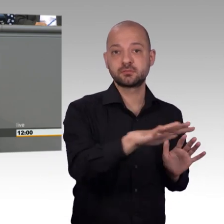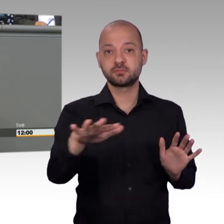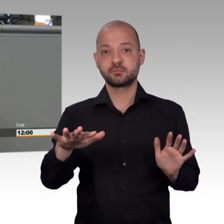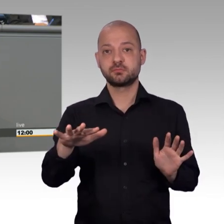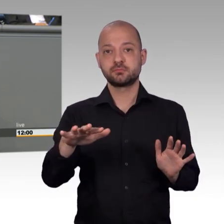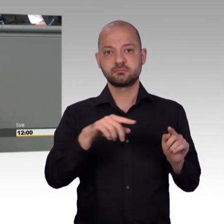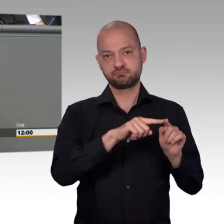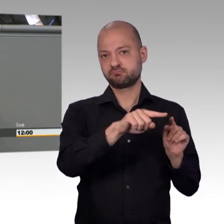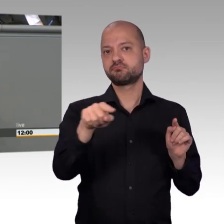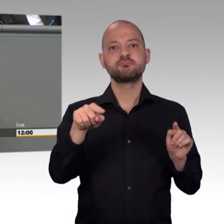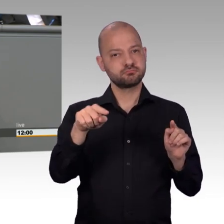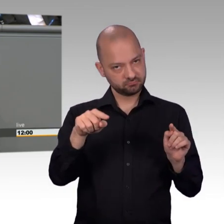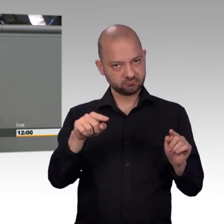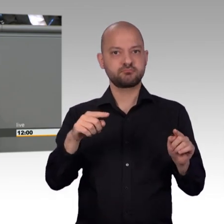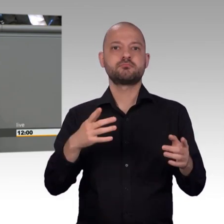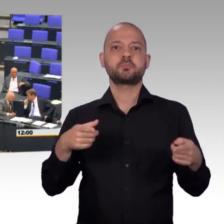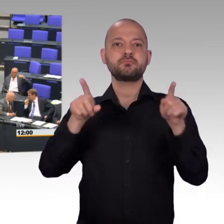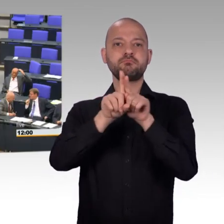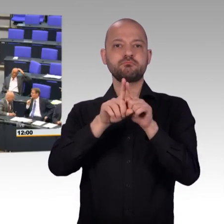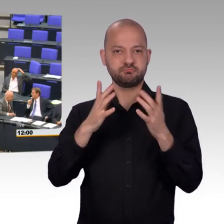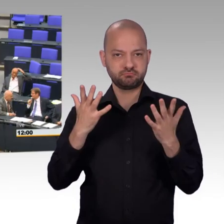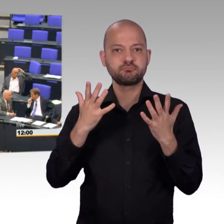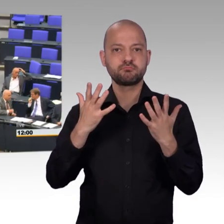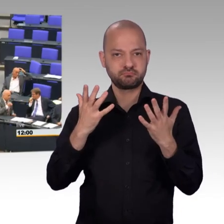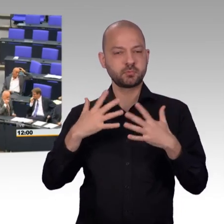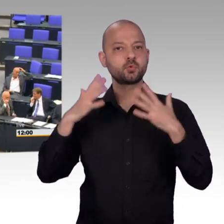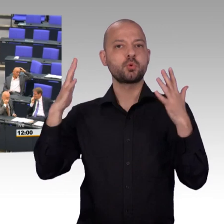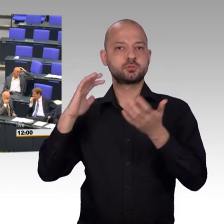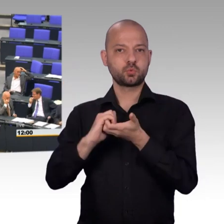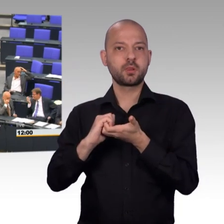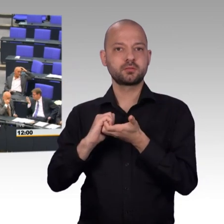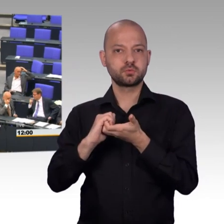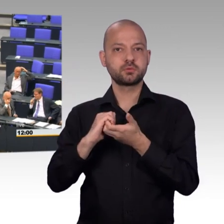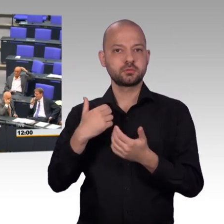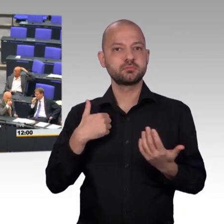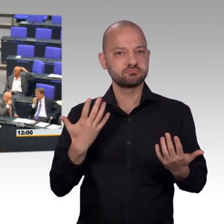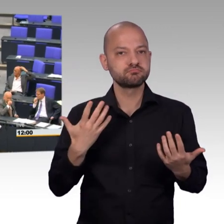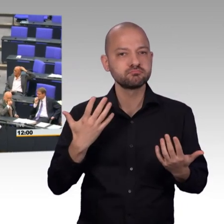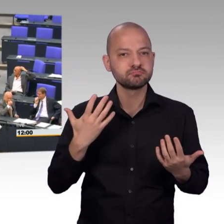[Beifall] Der Ort der Rückkopplung, der direkten Kommunikation mit den